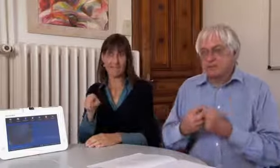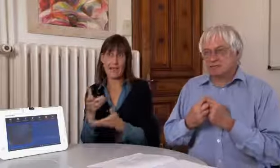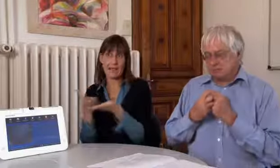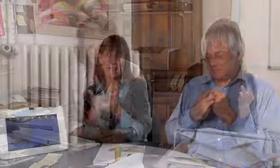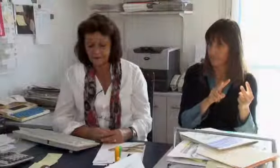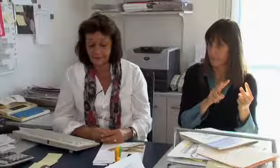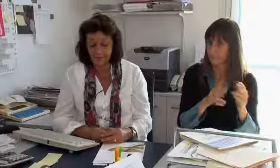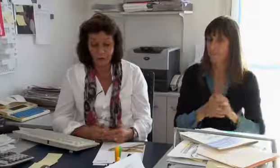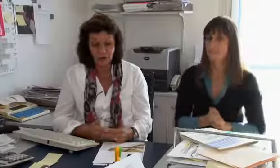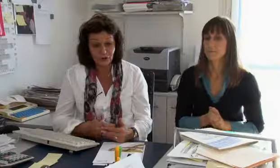diesen Dienst braucht und benützt.